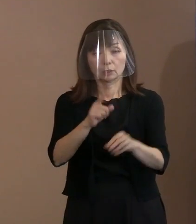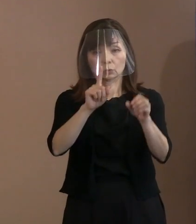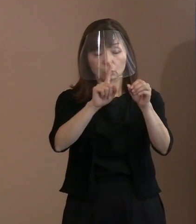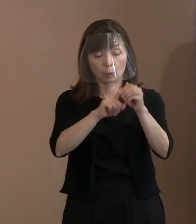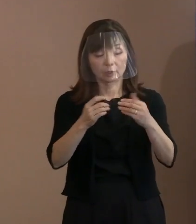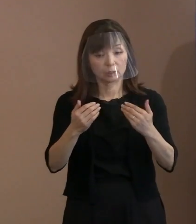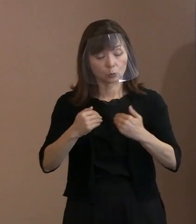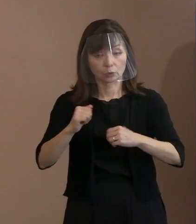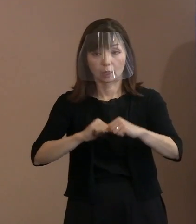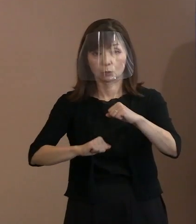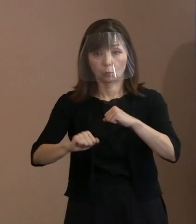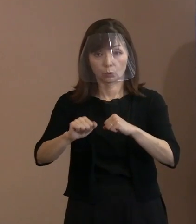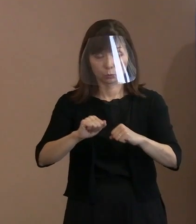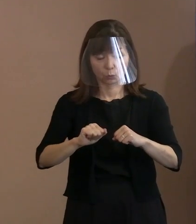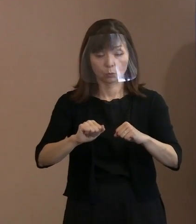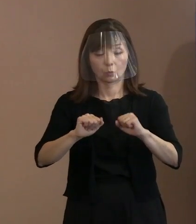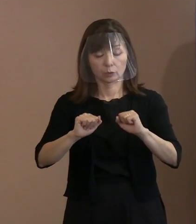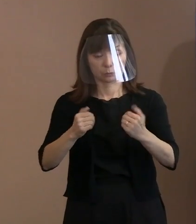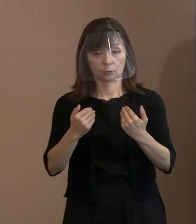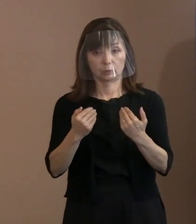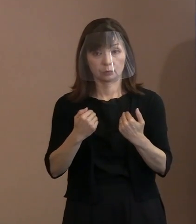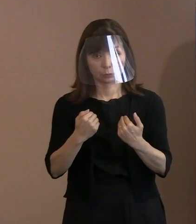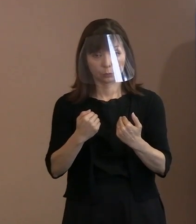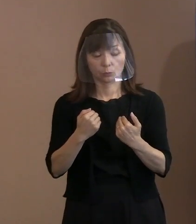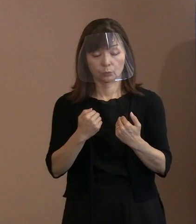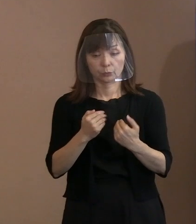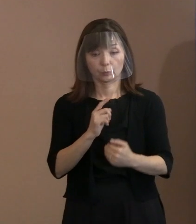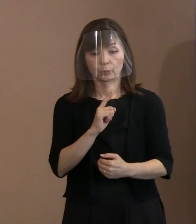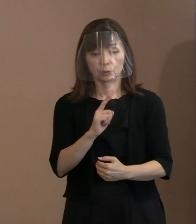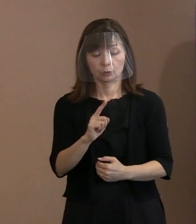とにかく取っていただきたいと､ こう展開するつもりです｡